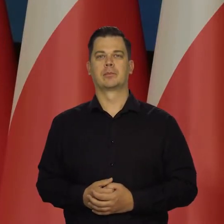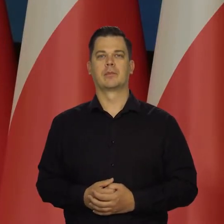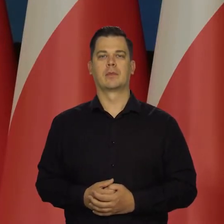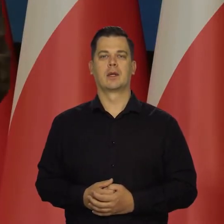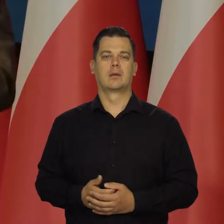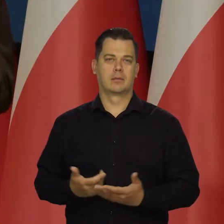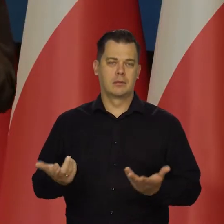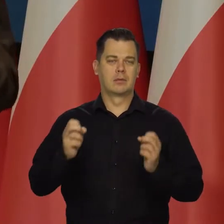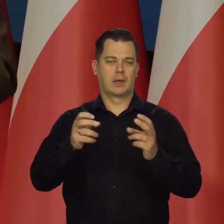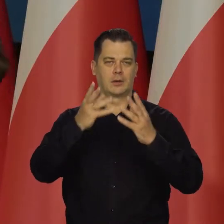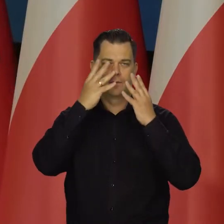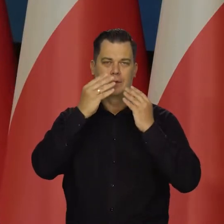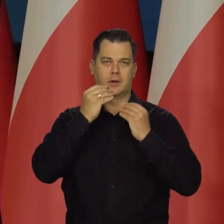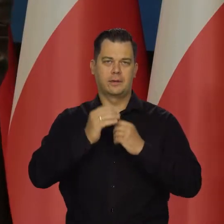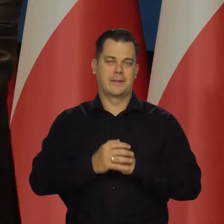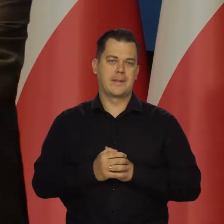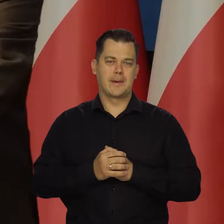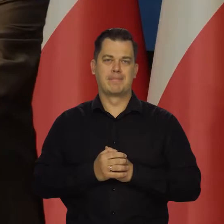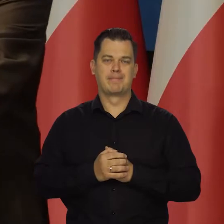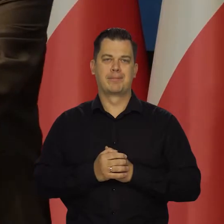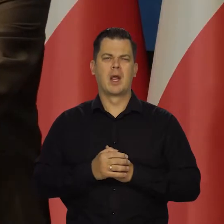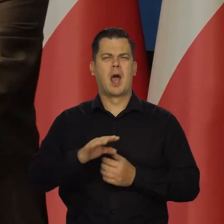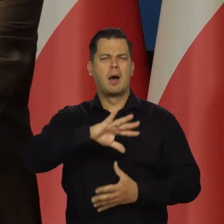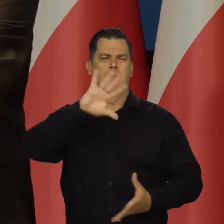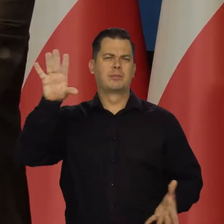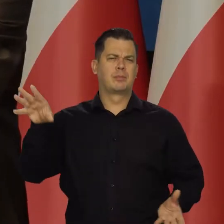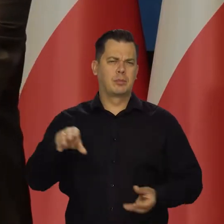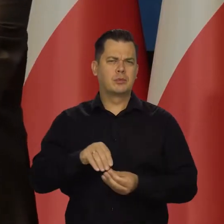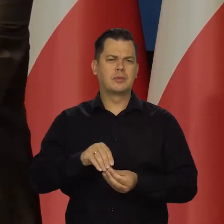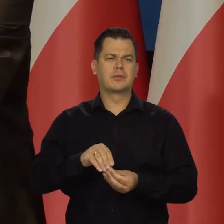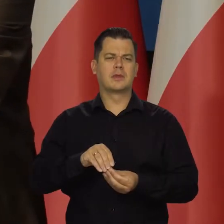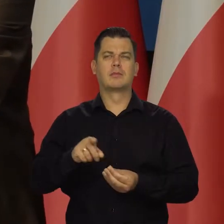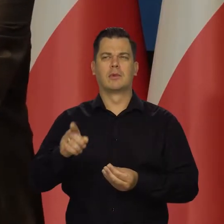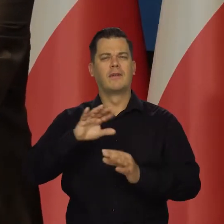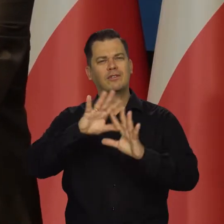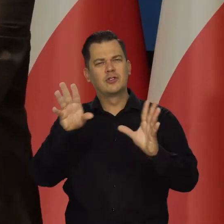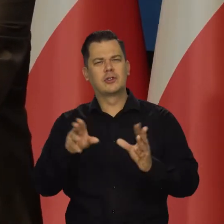Bo tak to wygląda. Podsumowując w świetle napływających informacji w tej chwili.